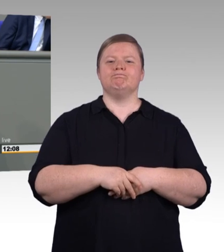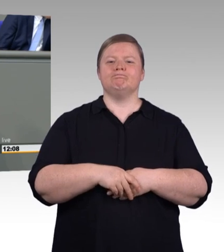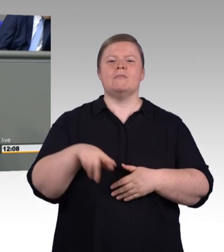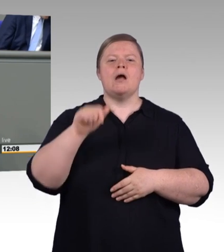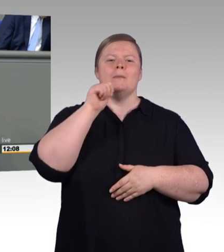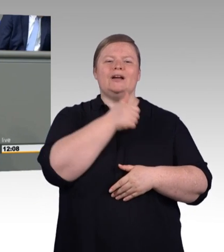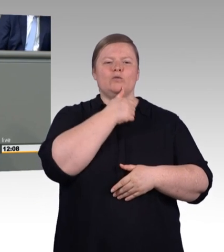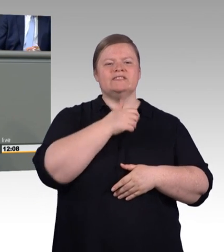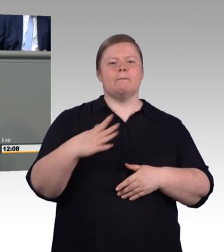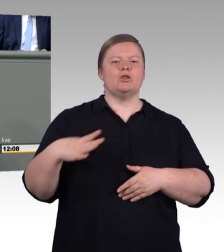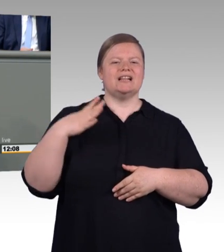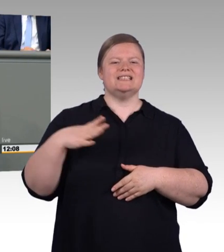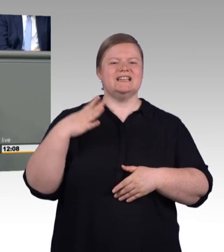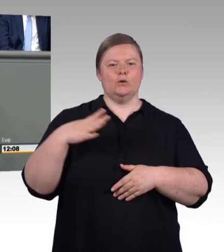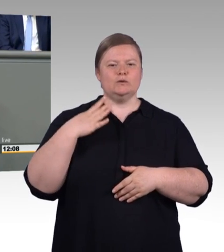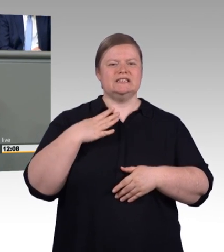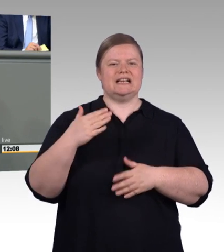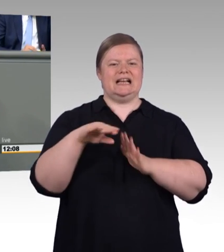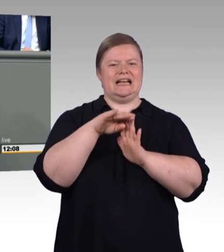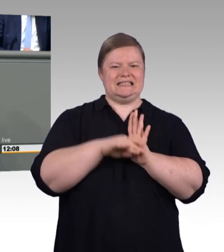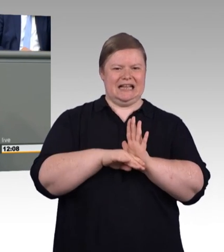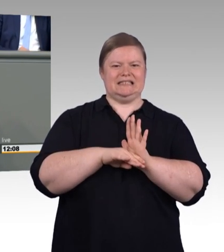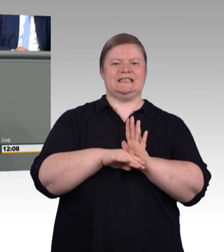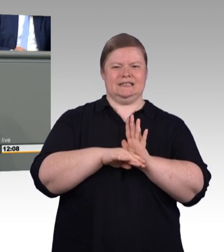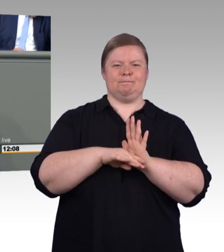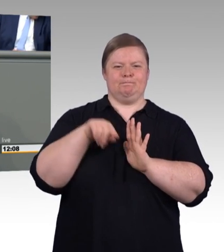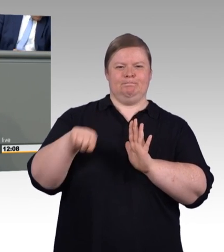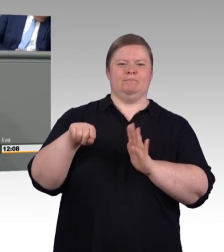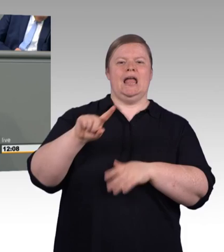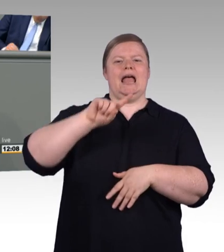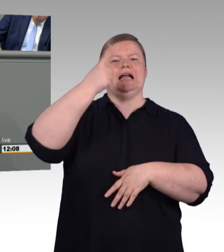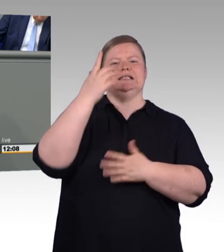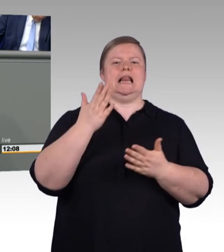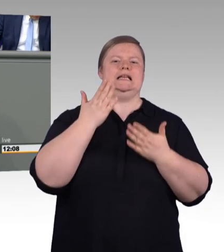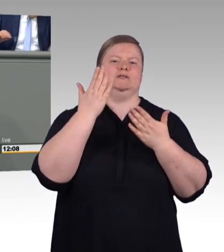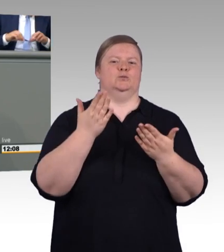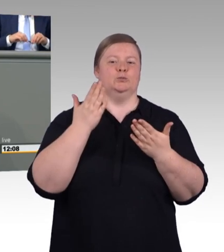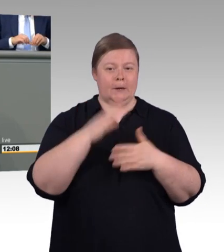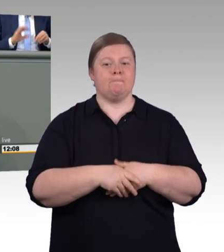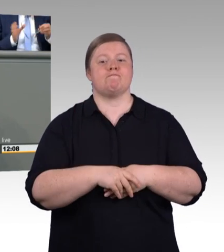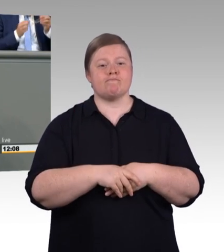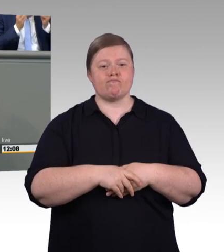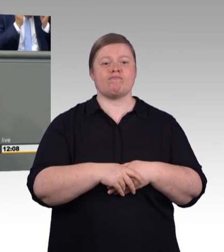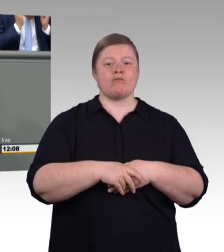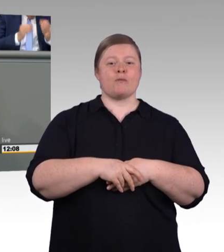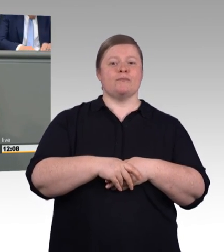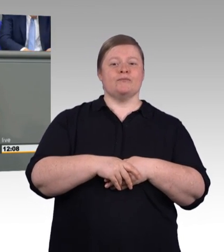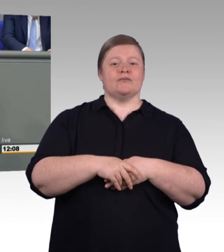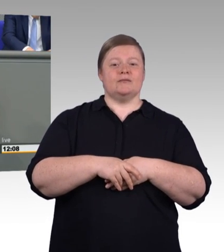hier sagen, haben wir an dieser Stelle die Einigung zwischen drei Ministerien und den Sozialpartnern in einzelnen Punkten erreichen müssen. Und an dieser Stelle Chapeau!